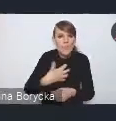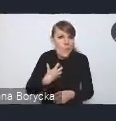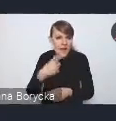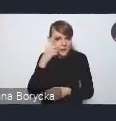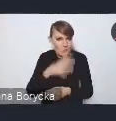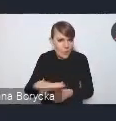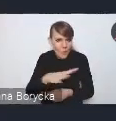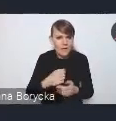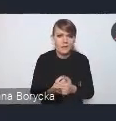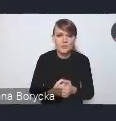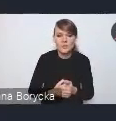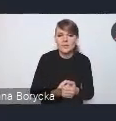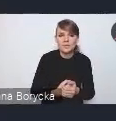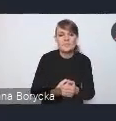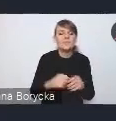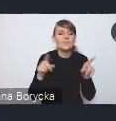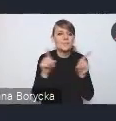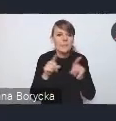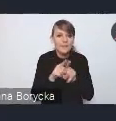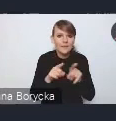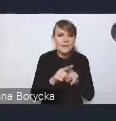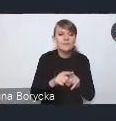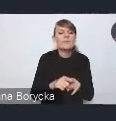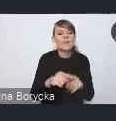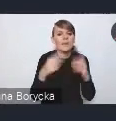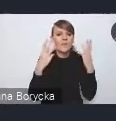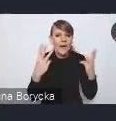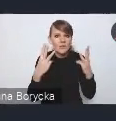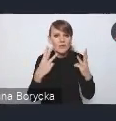Wskazujemy też na konieczność poprawy jakości środowiska